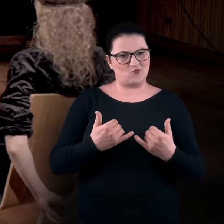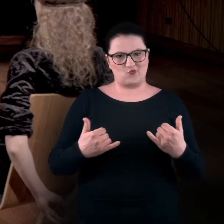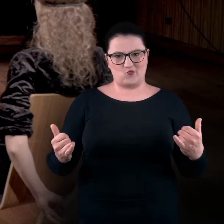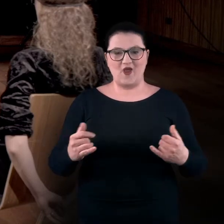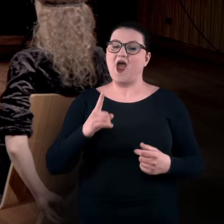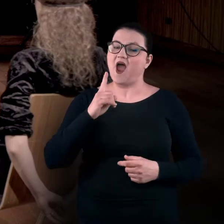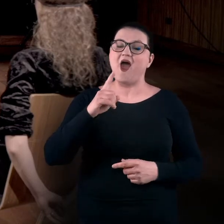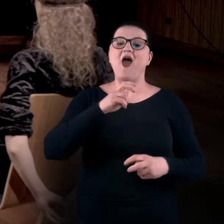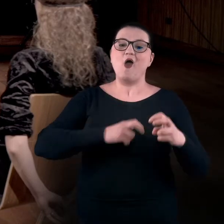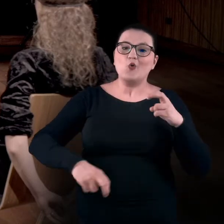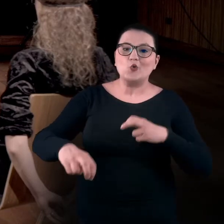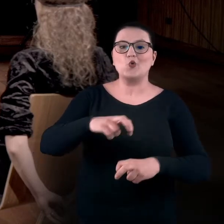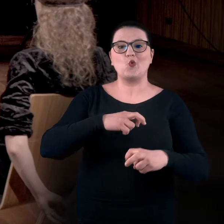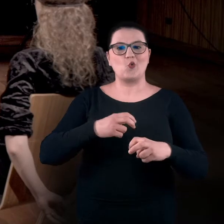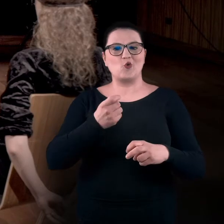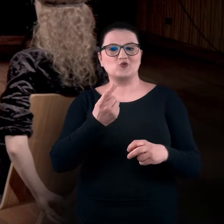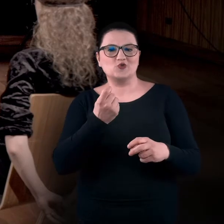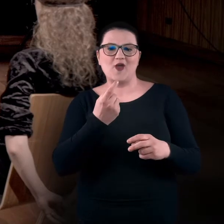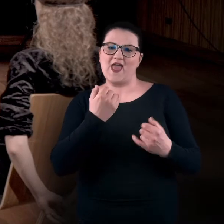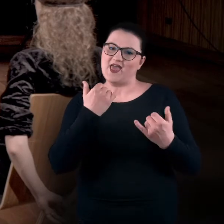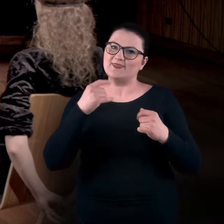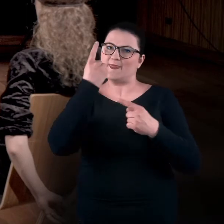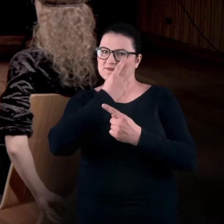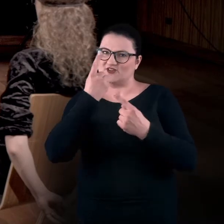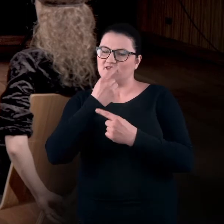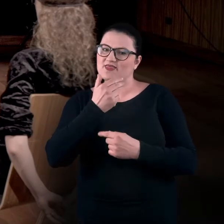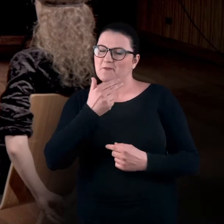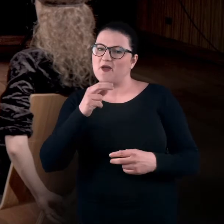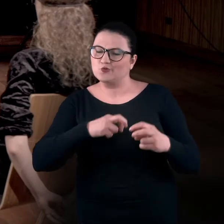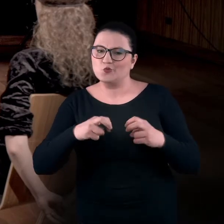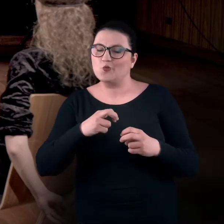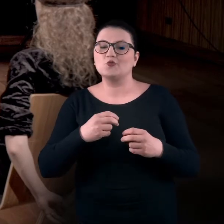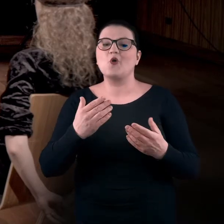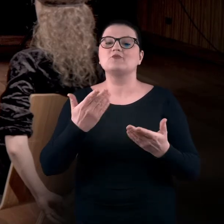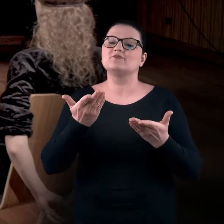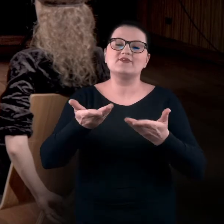a ruch i trochę inne do niego podejście pozwoli nam na to, żeby po pierwsze dotlenić mózg,